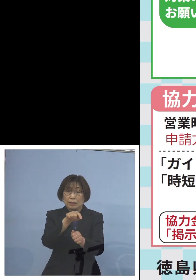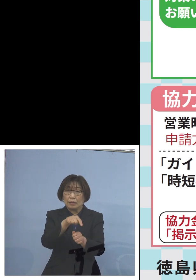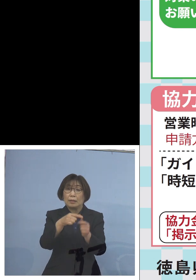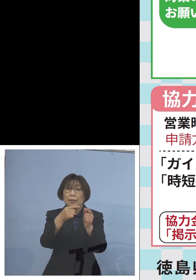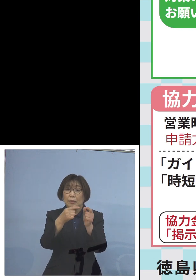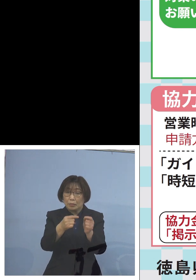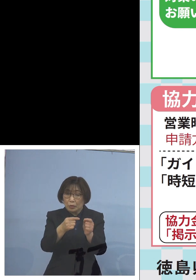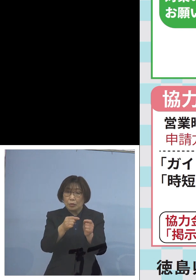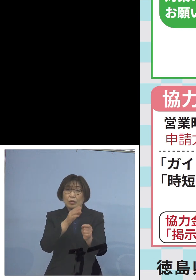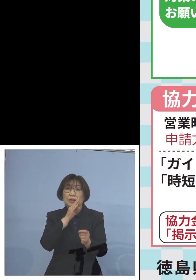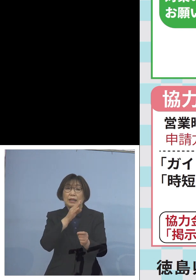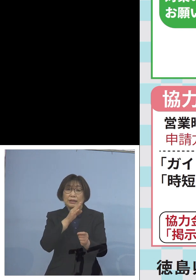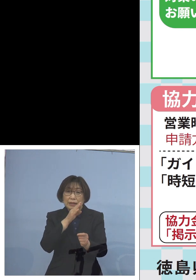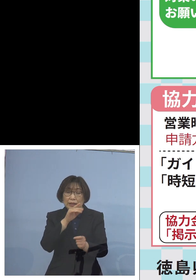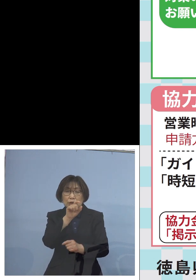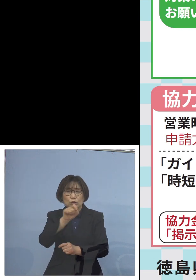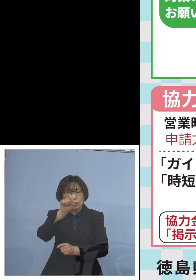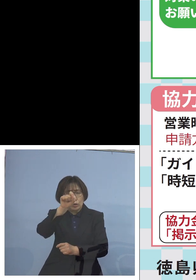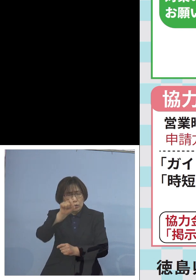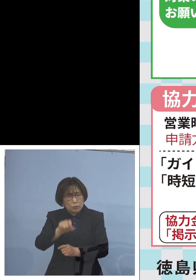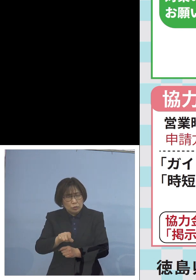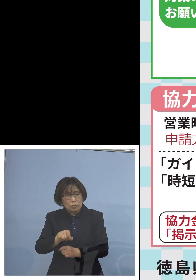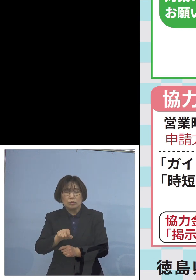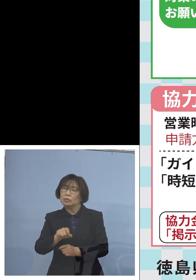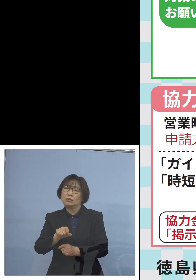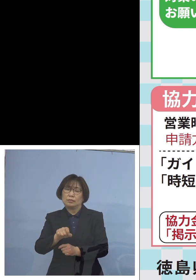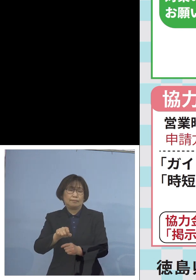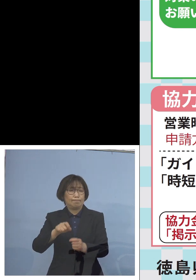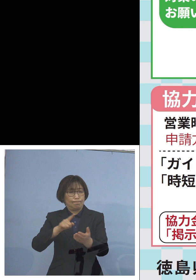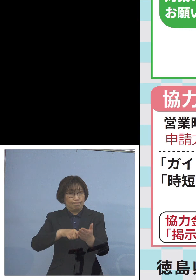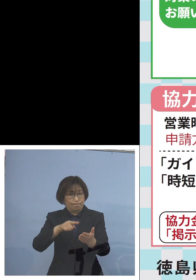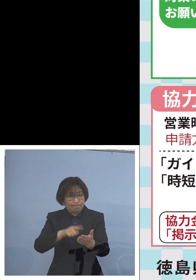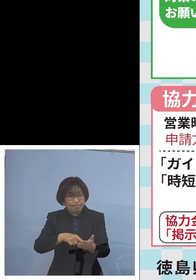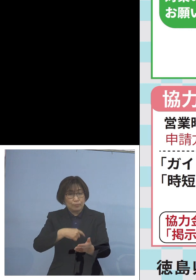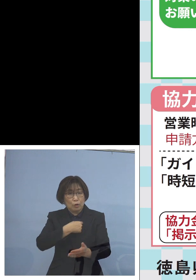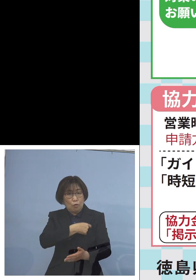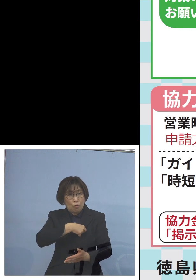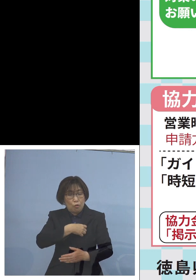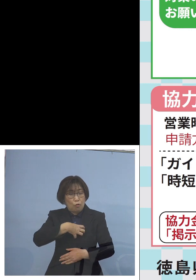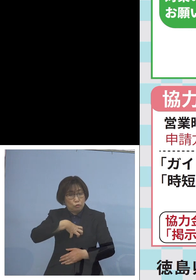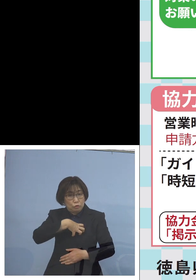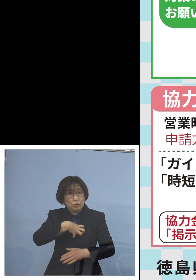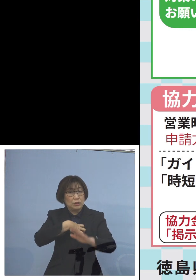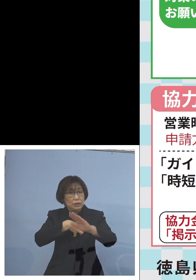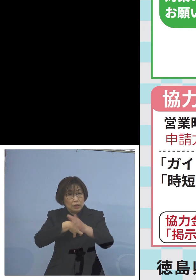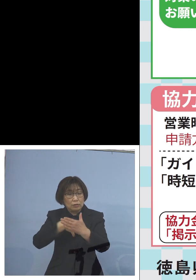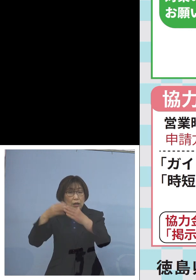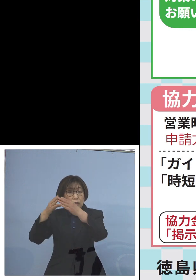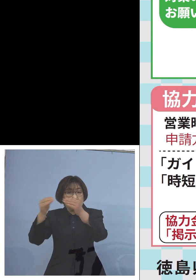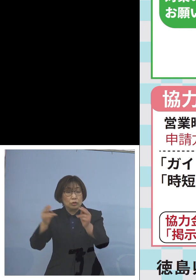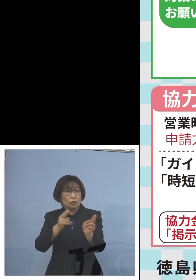確かに十分ではない 心苦しいところではありますが 国の制度も しっかりと活用する中